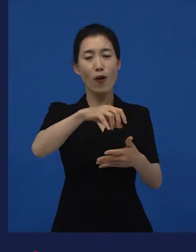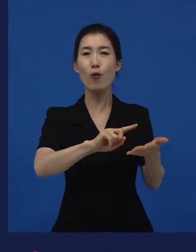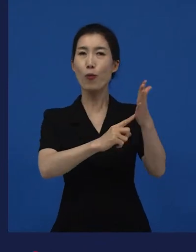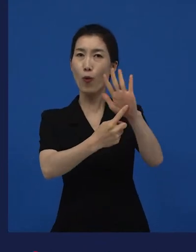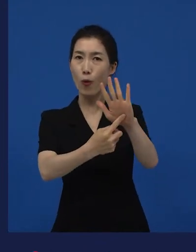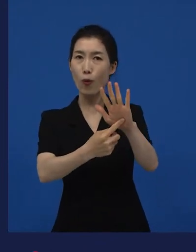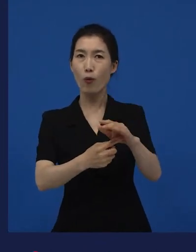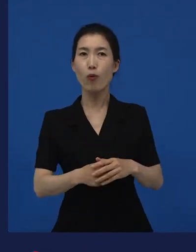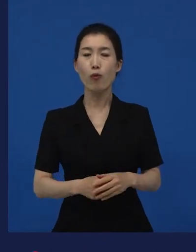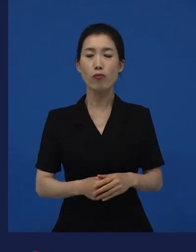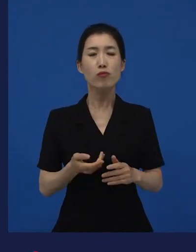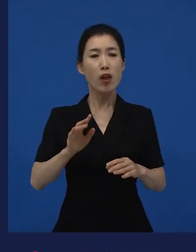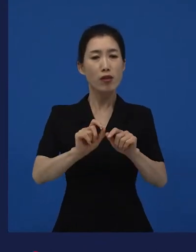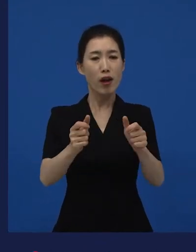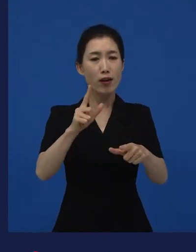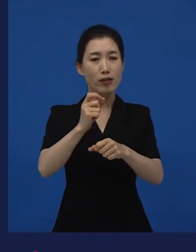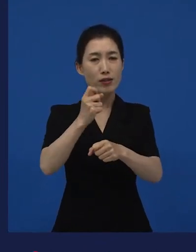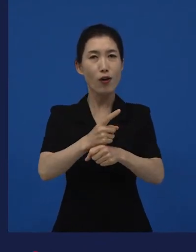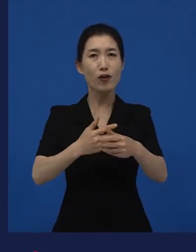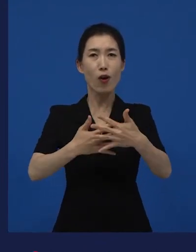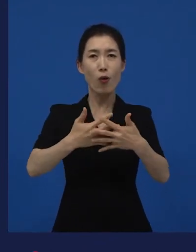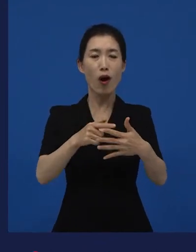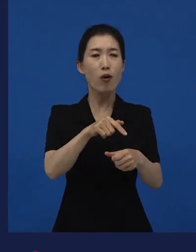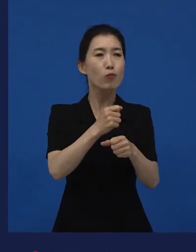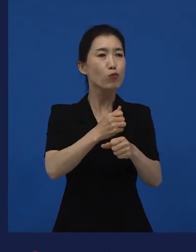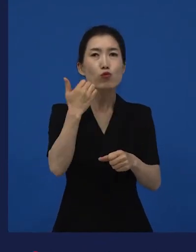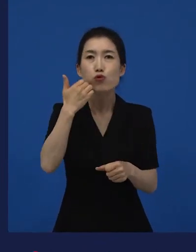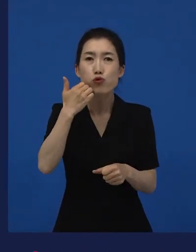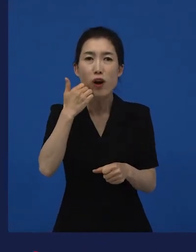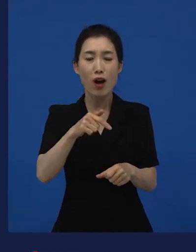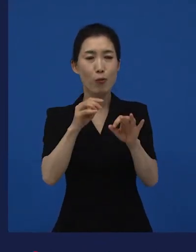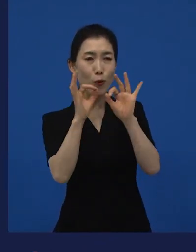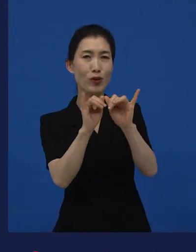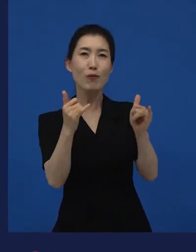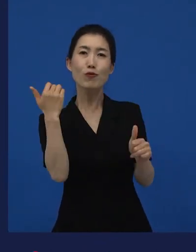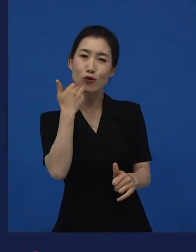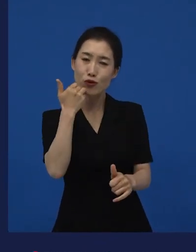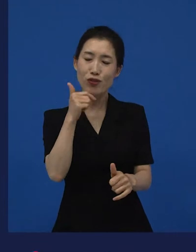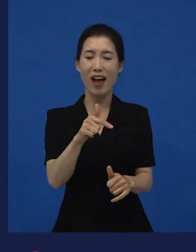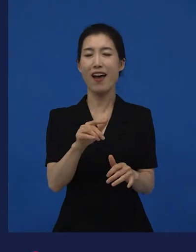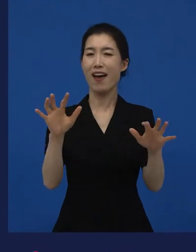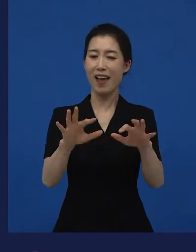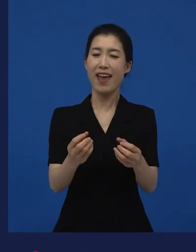그래서 "누가 만들고, 누가 보는 거야?"라고 하는 자리들이 있습니다. 구체적으로.